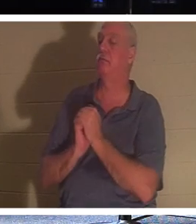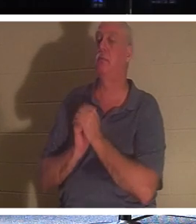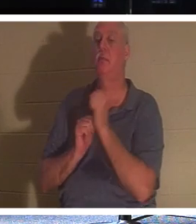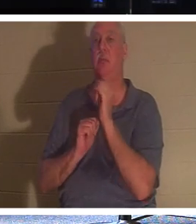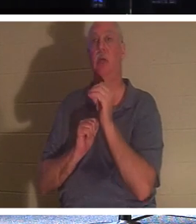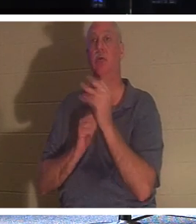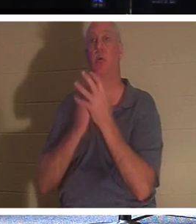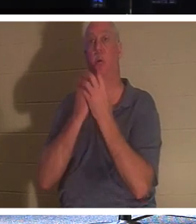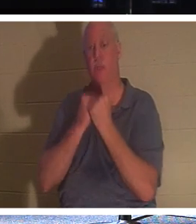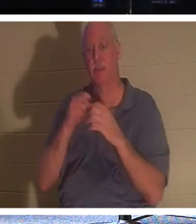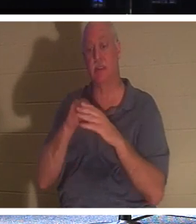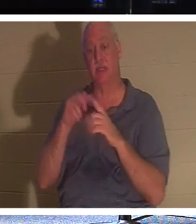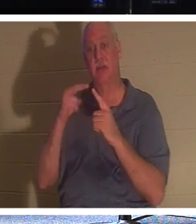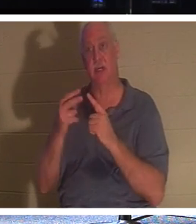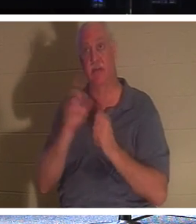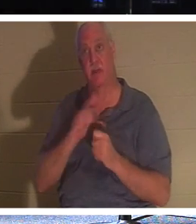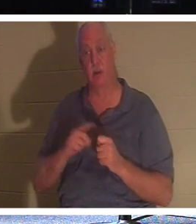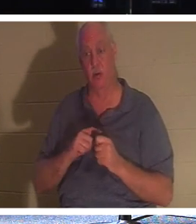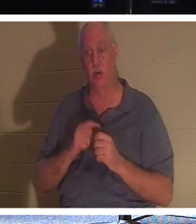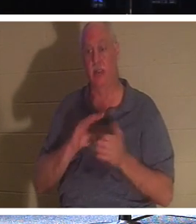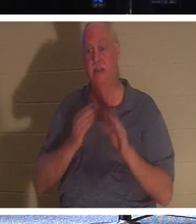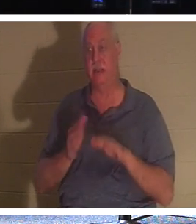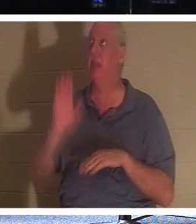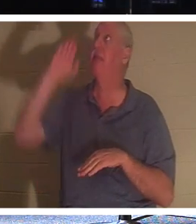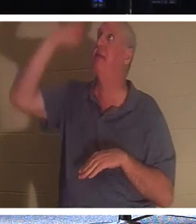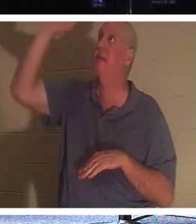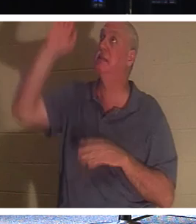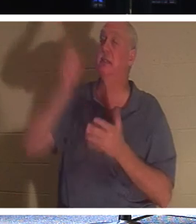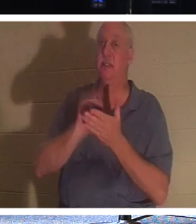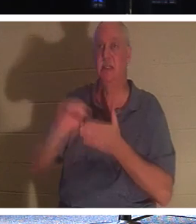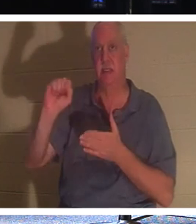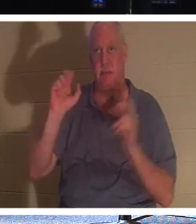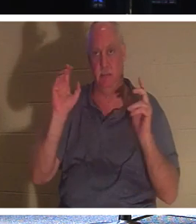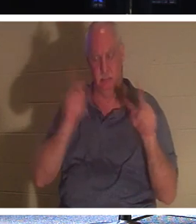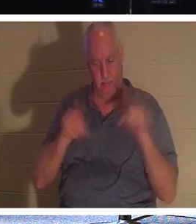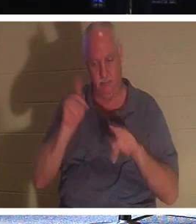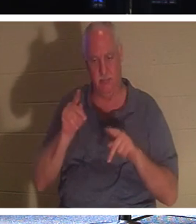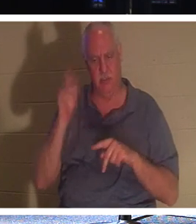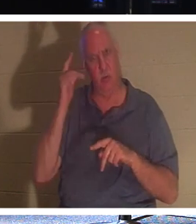하고 주님의 눈에는 그분의 성도들의 죽음이 있습니다. 자기 목숨을 하나님께 의탁한 자기 백성의 죽음을